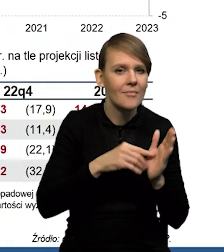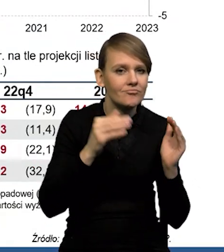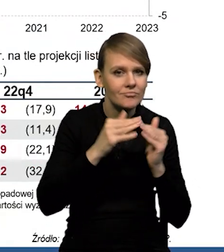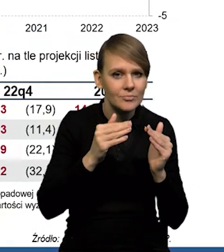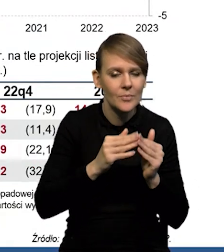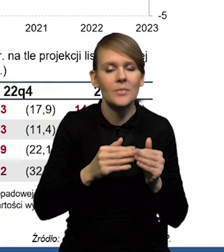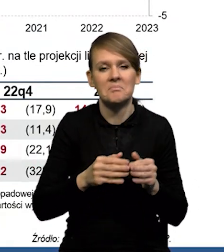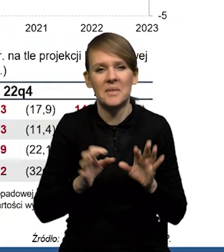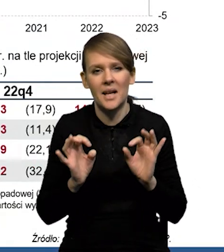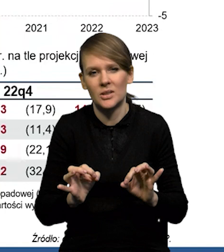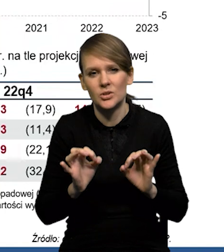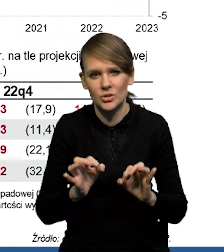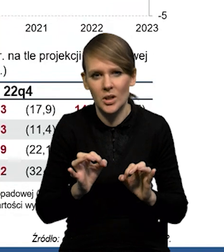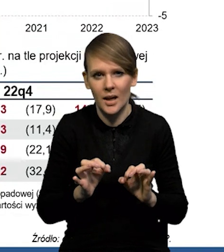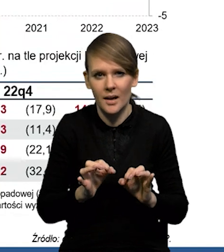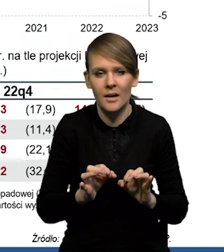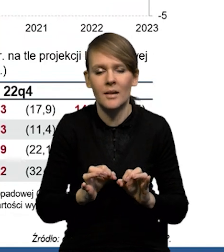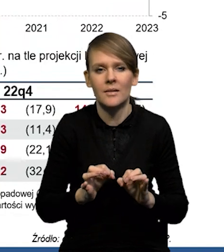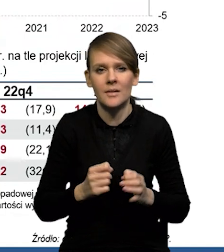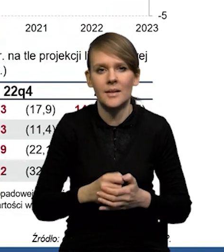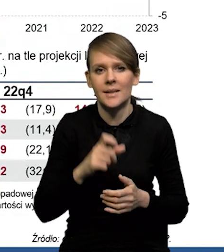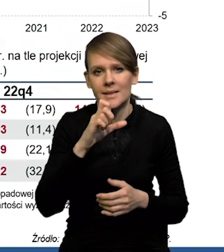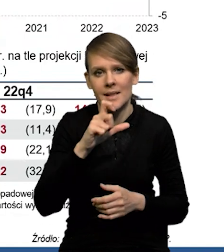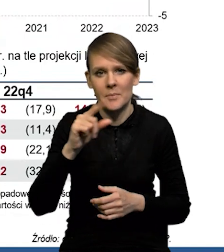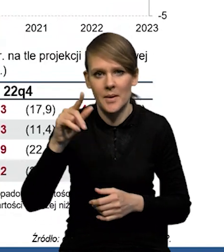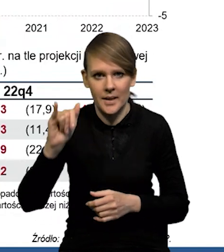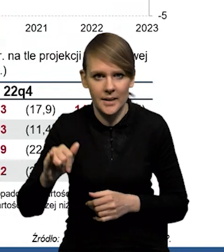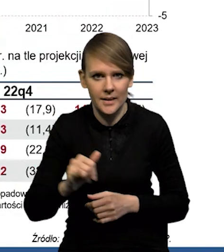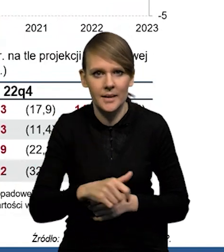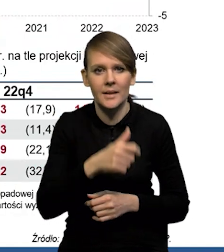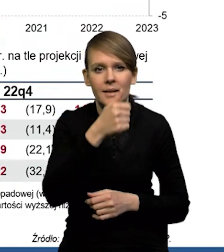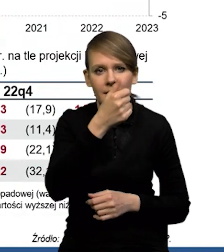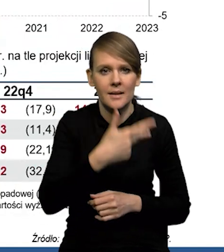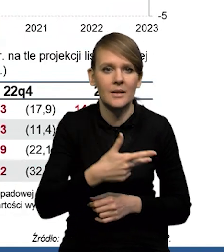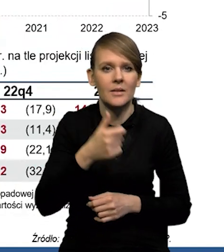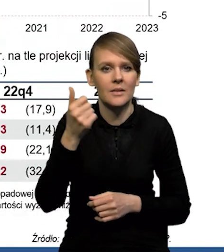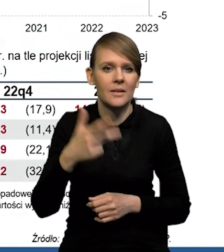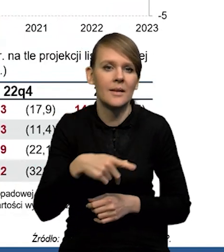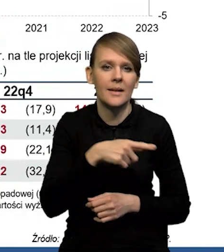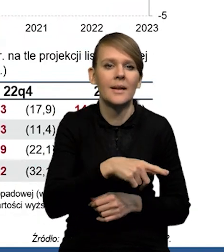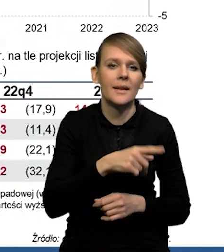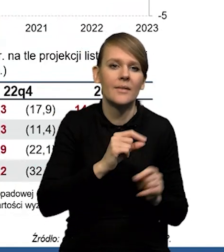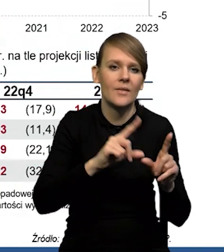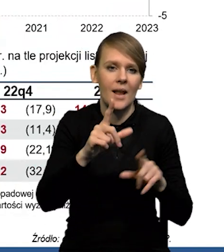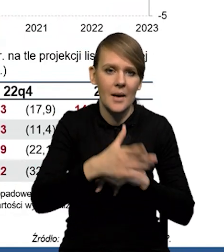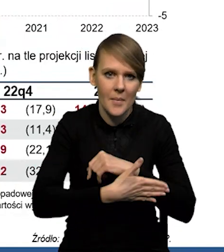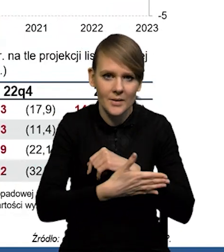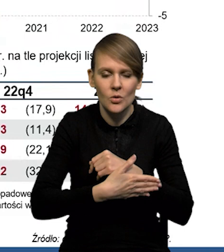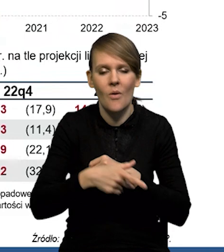że gdzieś w tej składowej w CPI po 1/3 swoje udziały mają inflacja bazowa, żywność, energia.